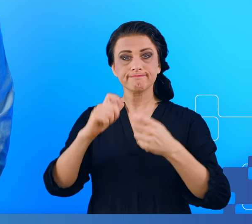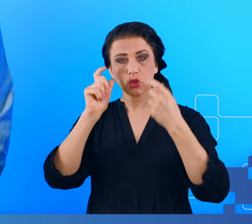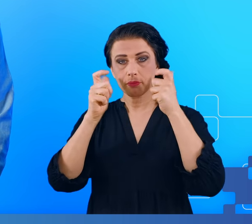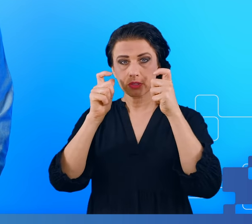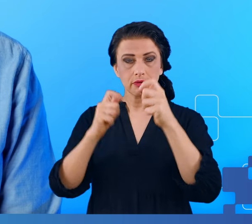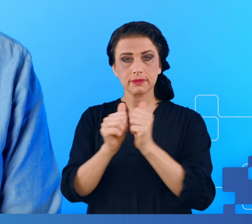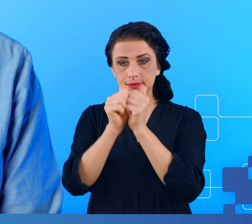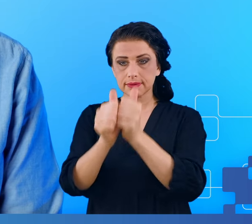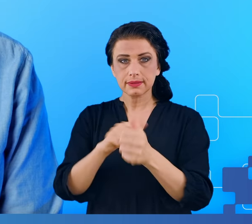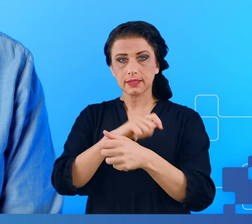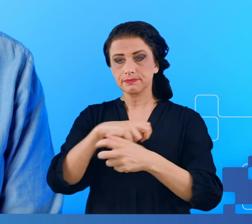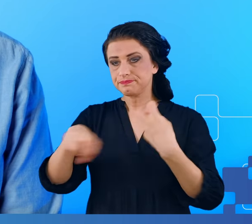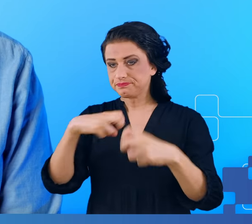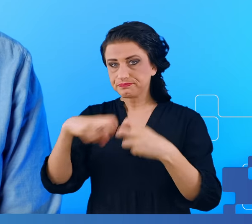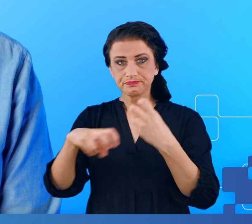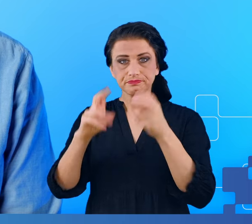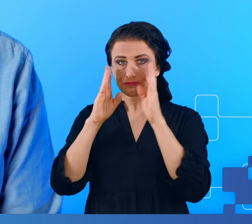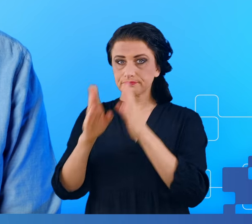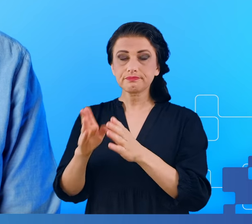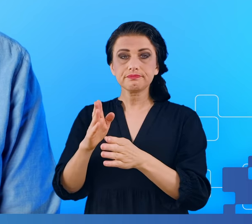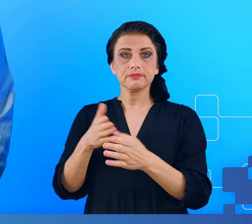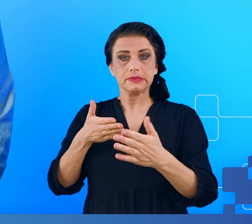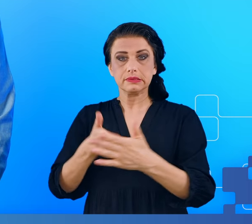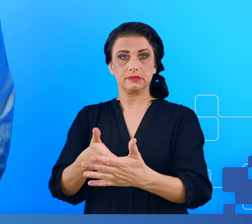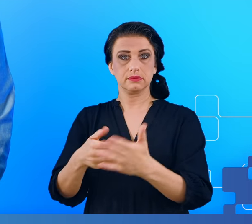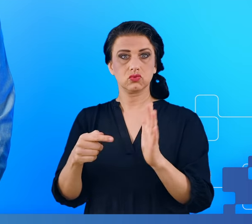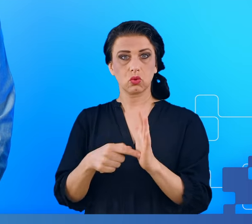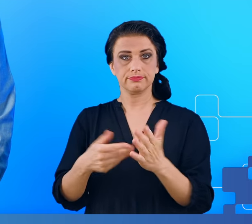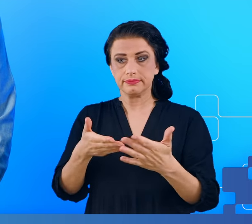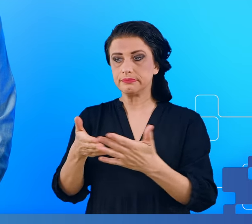zadań wymagających koncentracji lub przypominania sobie rzeczy